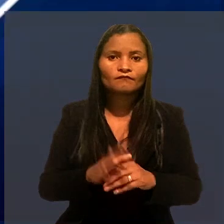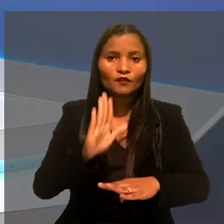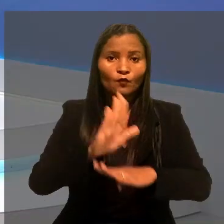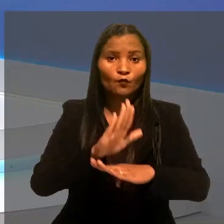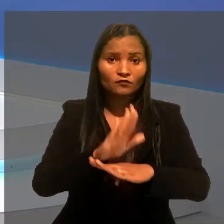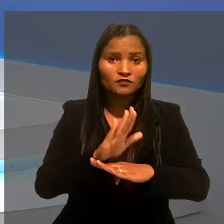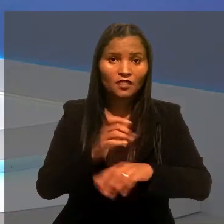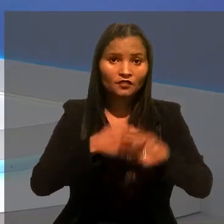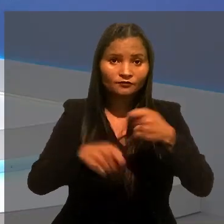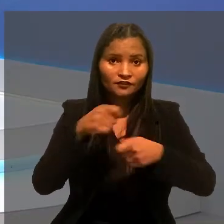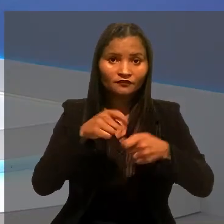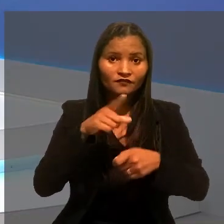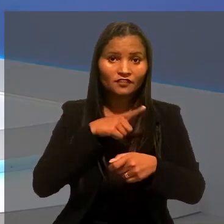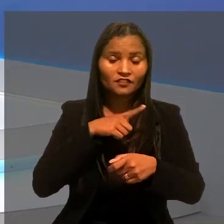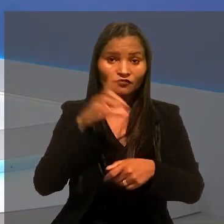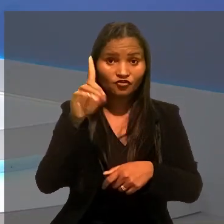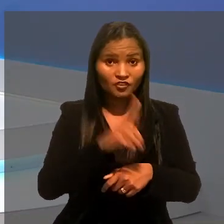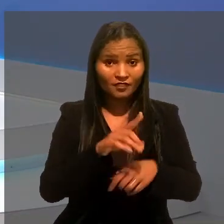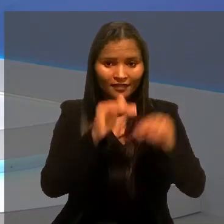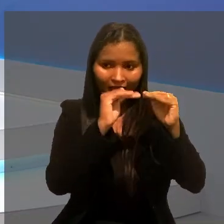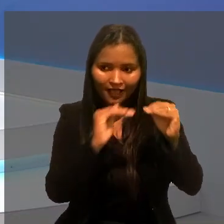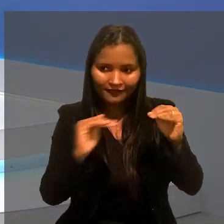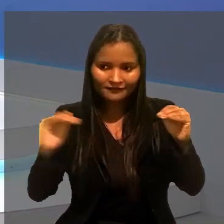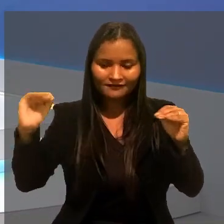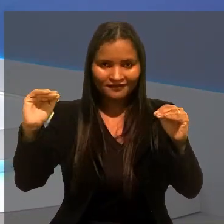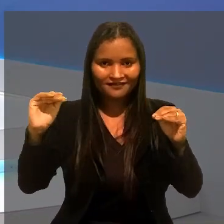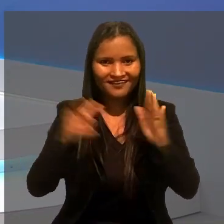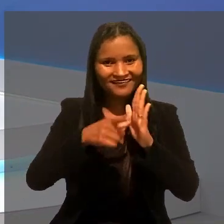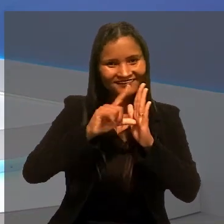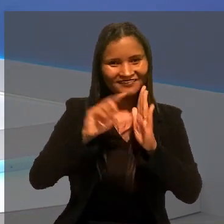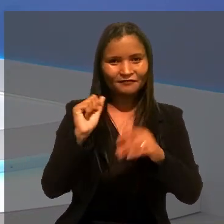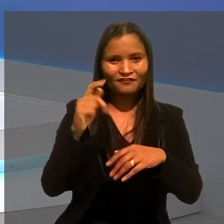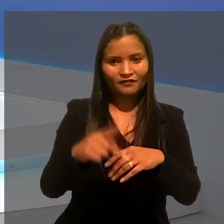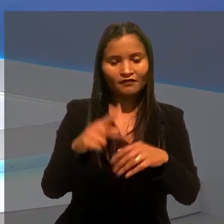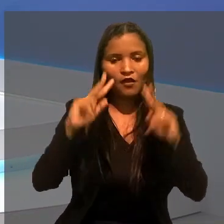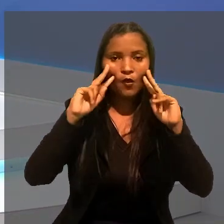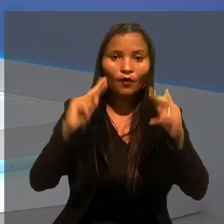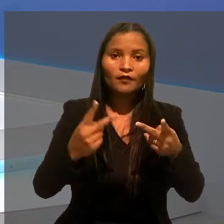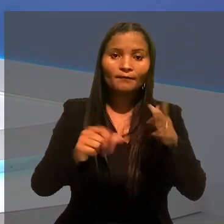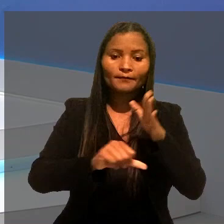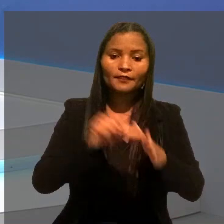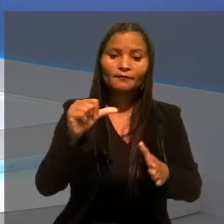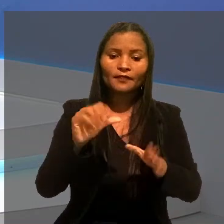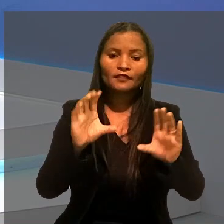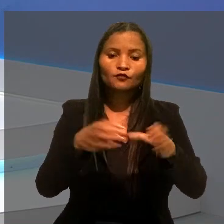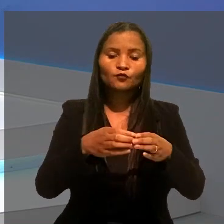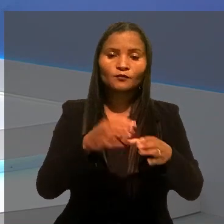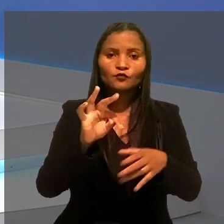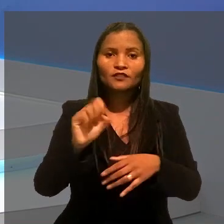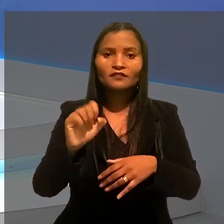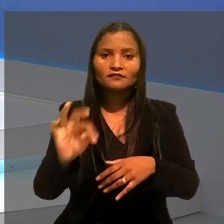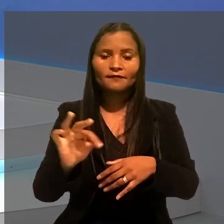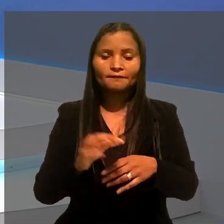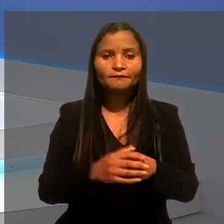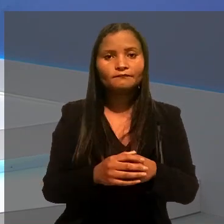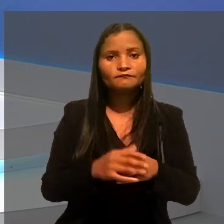Um auxiliar administrativo teve o direito à estabilidade pré-aposentadoria reconhecido pela 1ª Turma do Tribunal Superior do Trabalho.